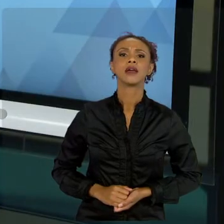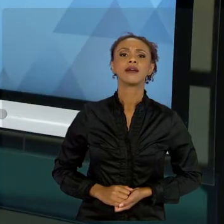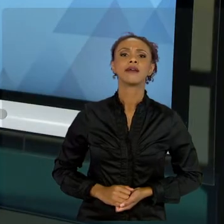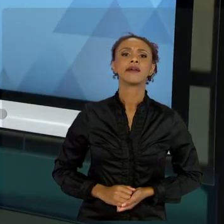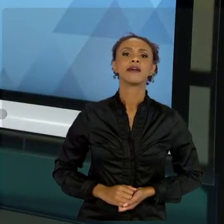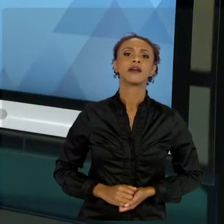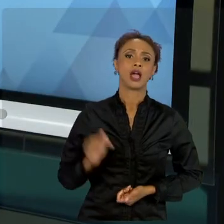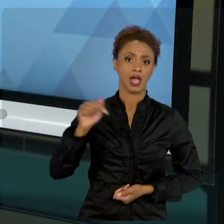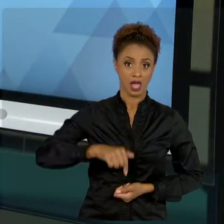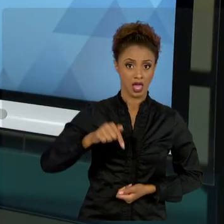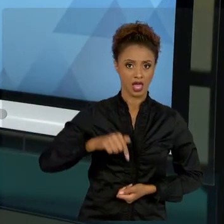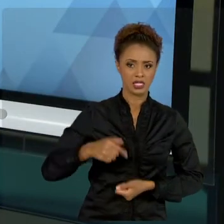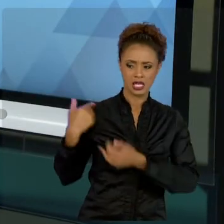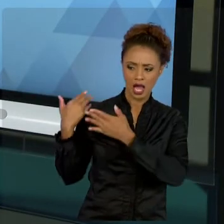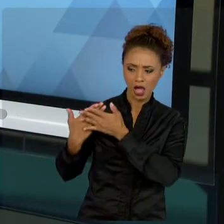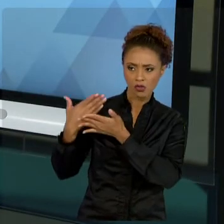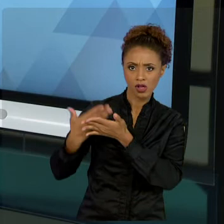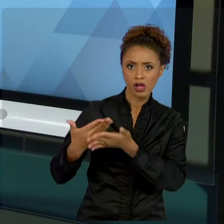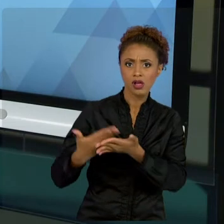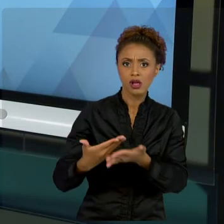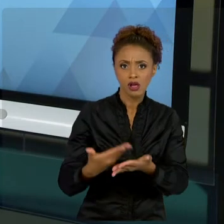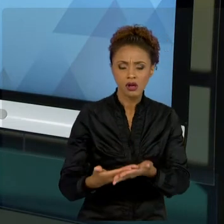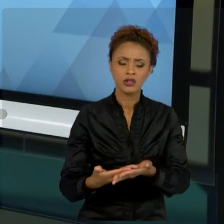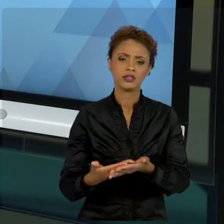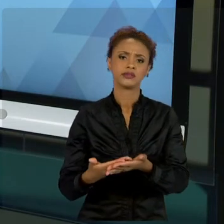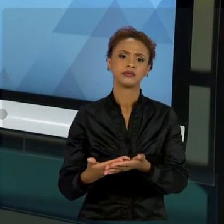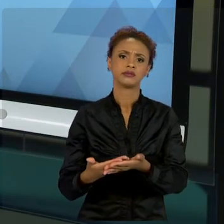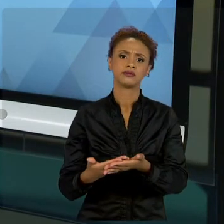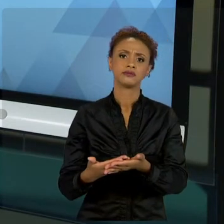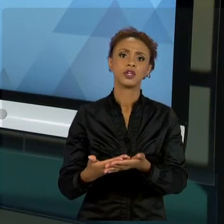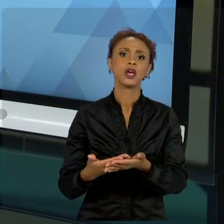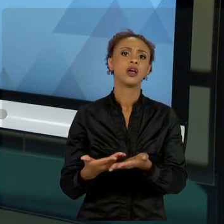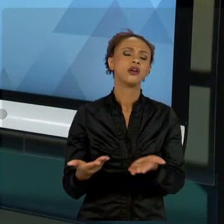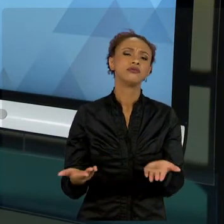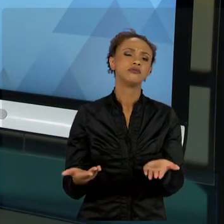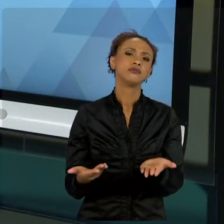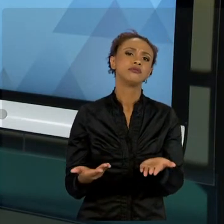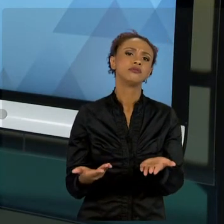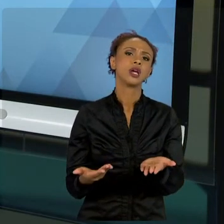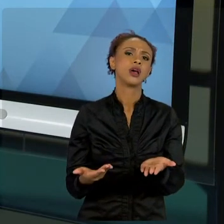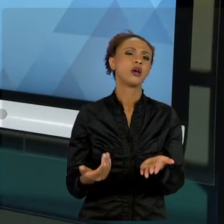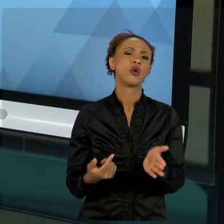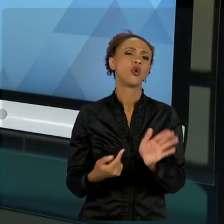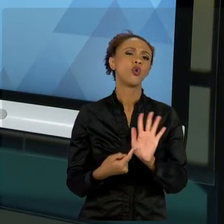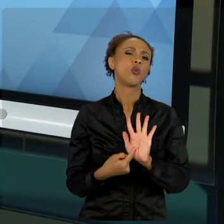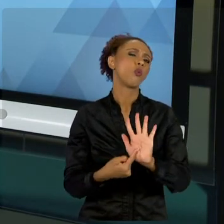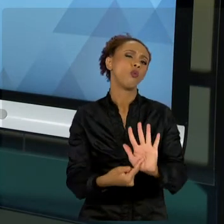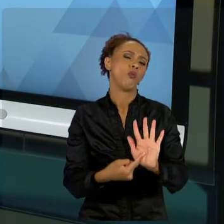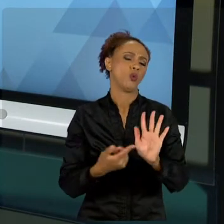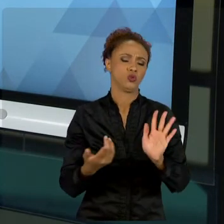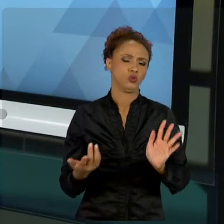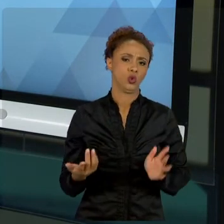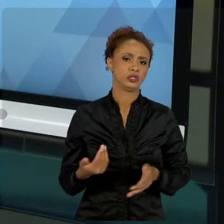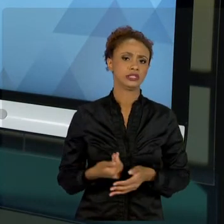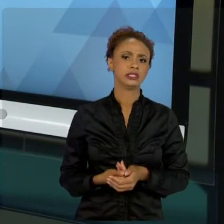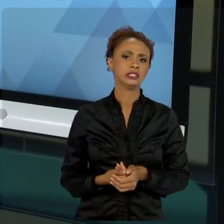CONHECIMENTO DE PROJETOS TRADICIONAL. QUAL QUE É